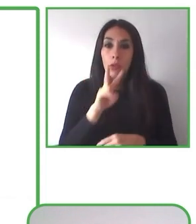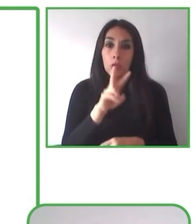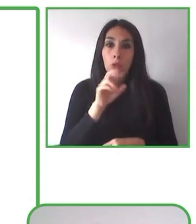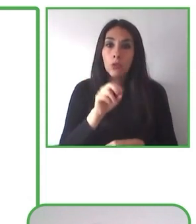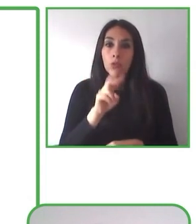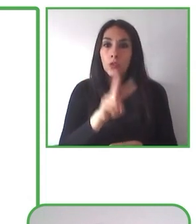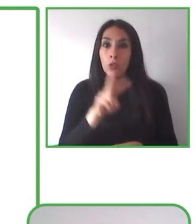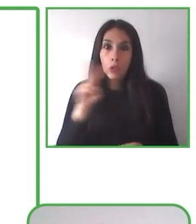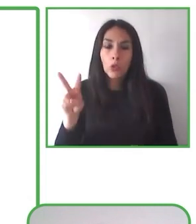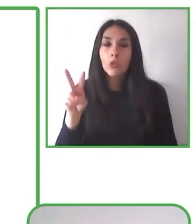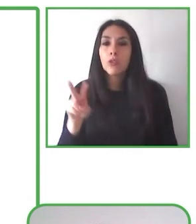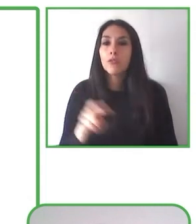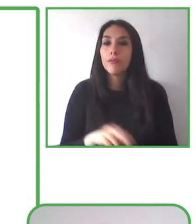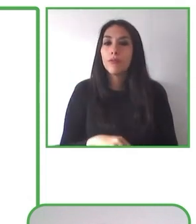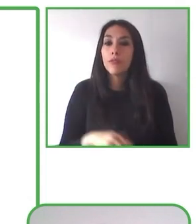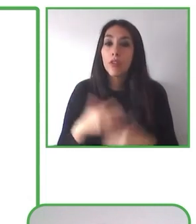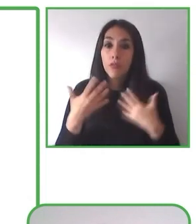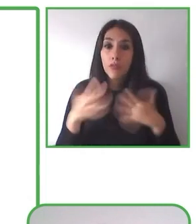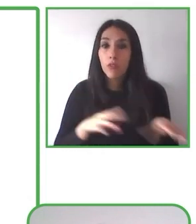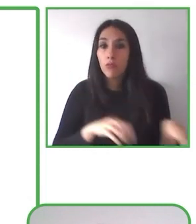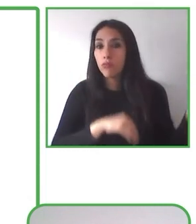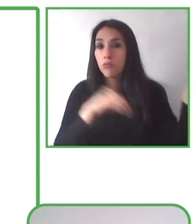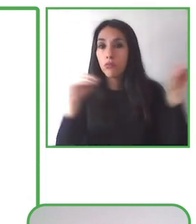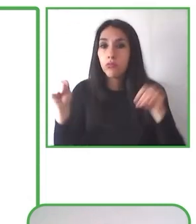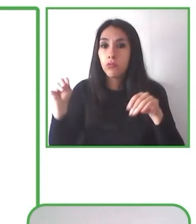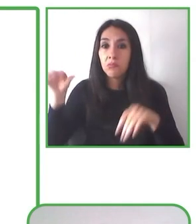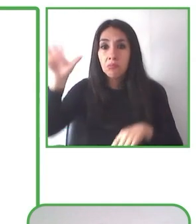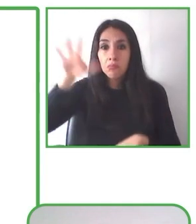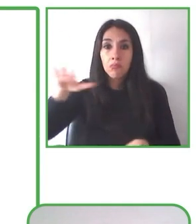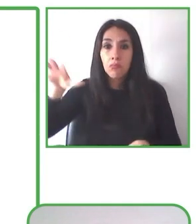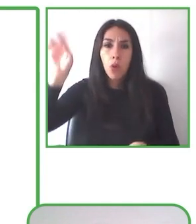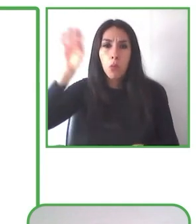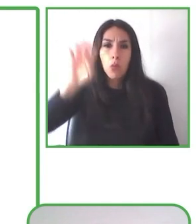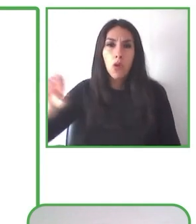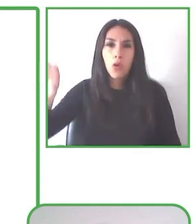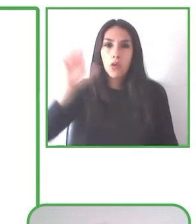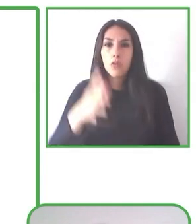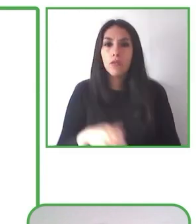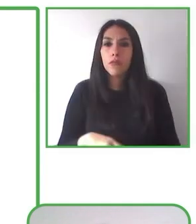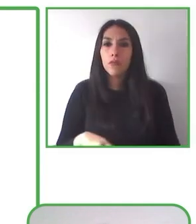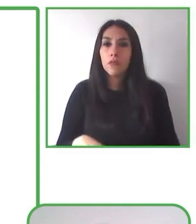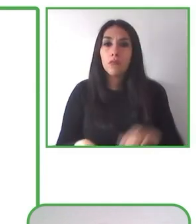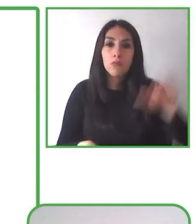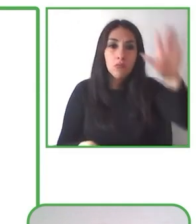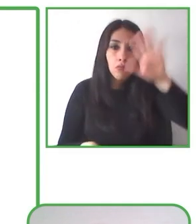parques a lo largo del país, sillas y personas capacitadas para poder replicar y